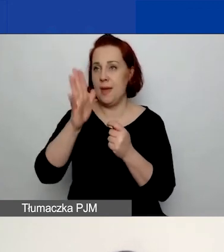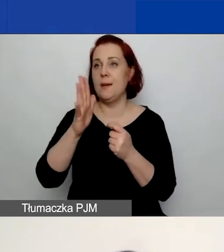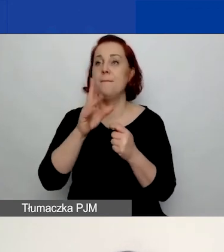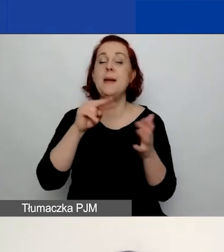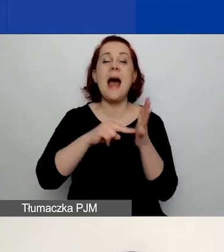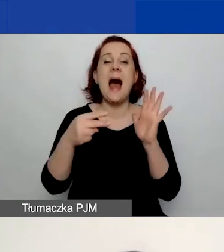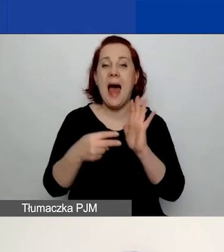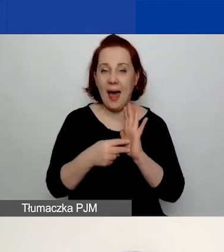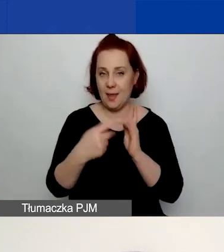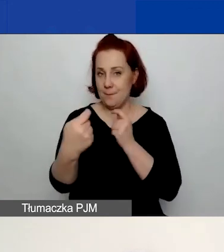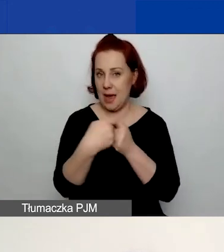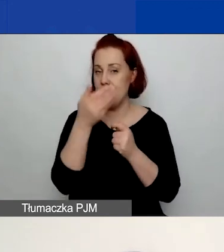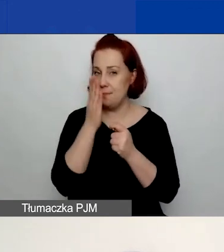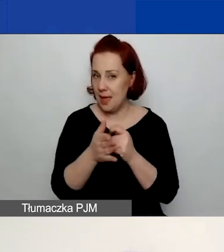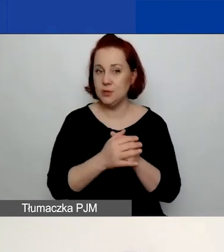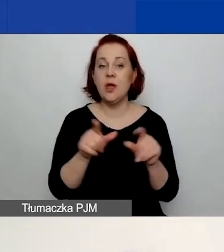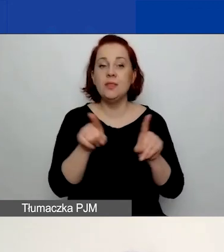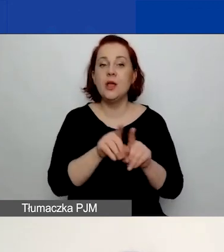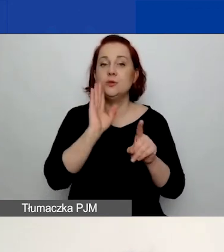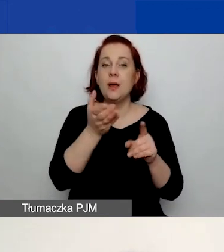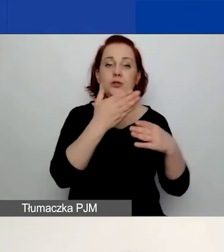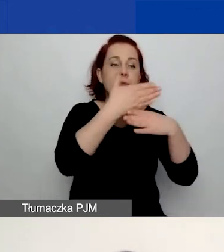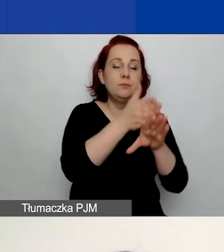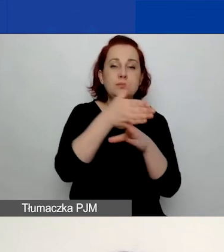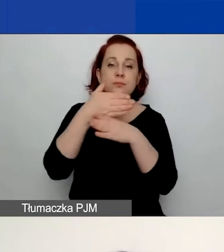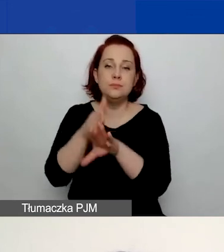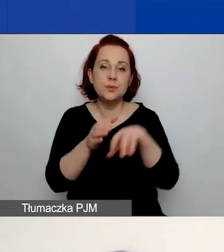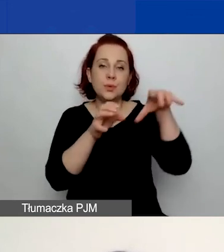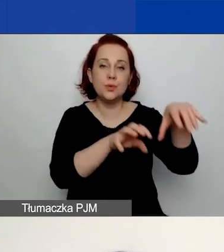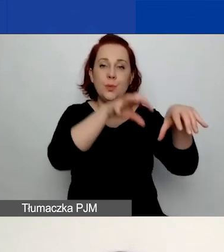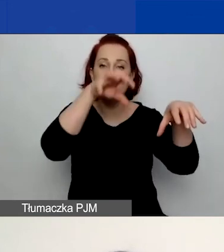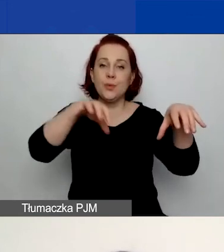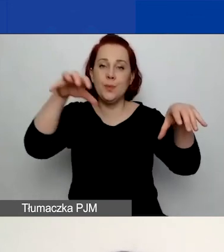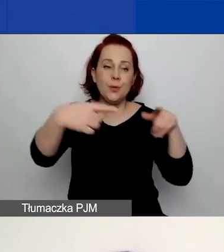Będziecie mieć pogrupowanych partnerów. Będziecie musieli po prostu określić,